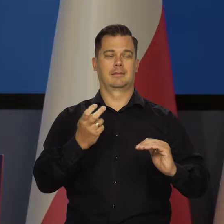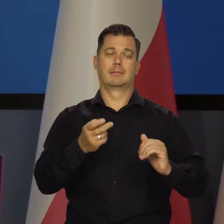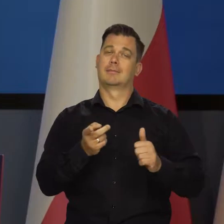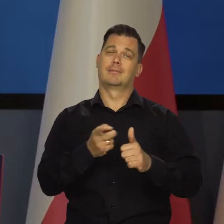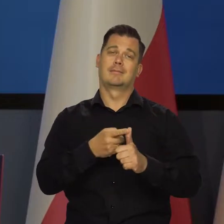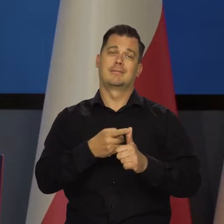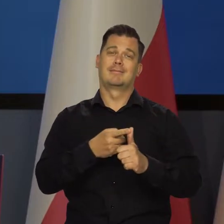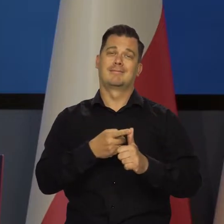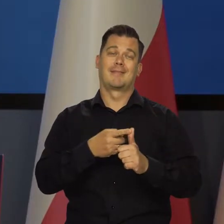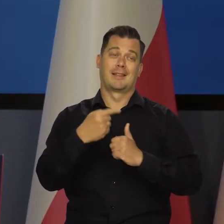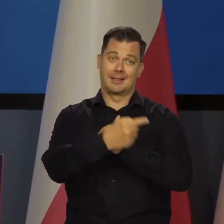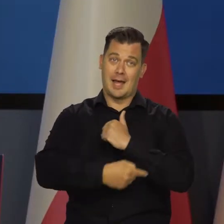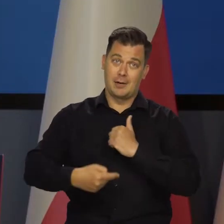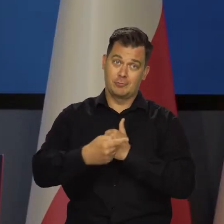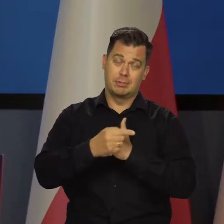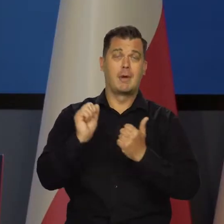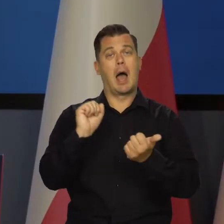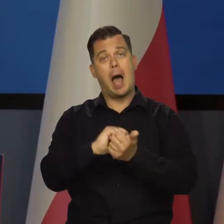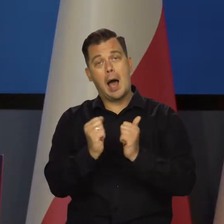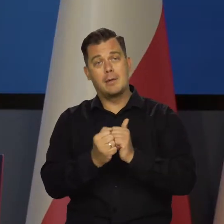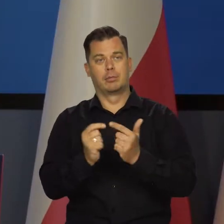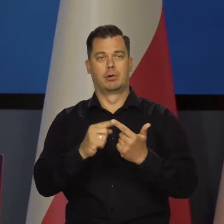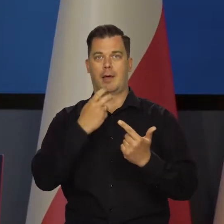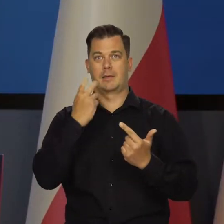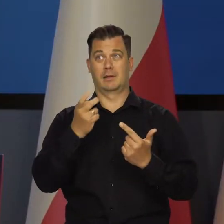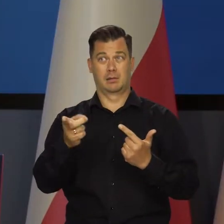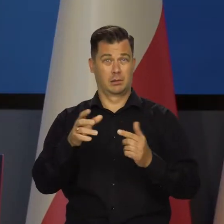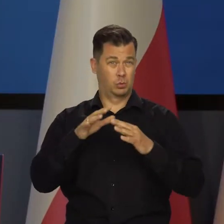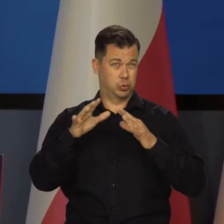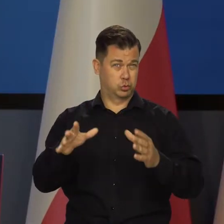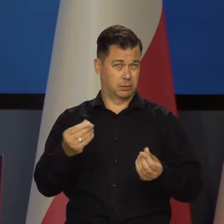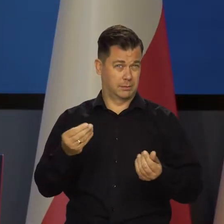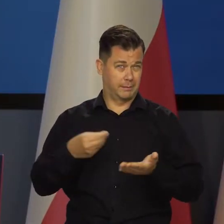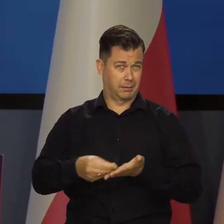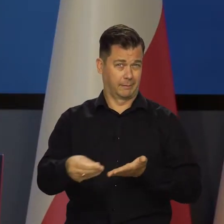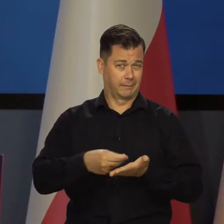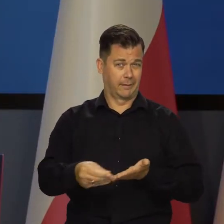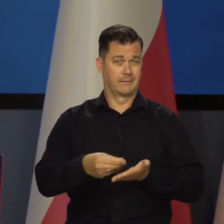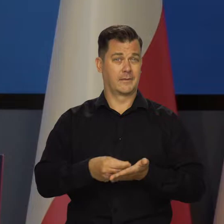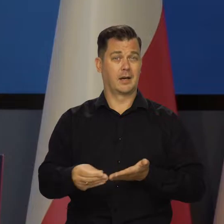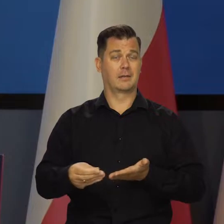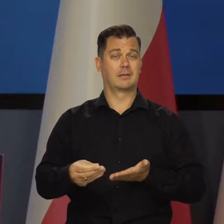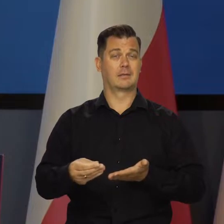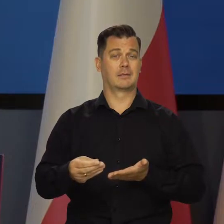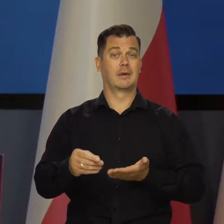Przynajmniej jedno z tych dwóch rzeczy nie jest możliwe. To są ogromne sumy, które trzeba by znaleźć,